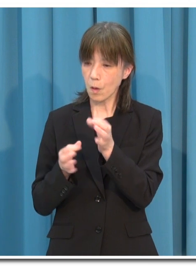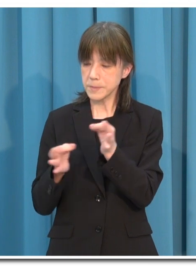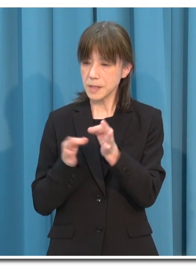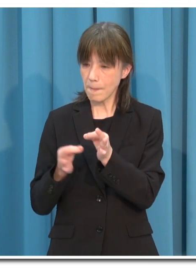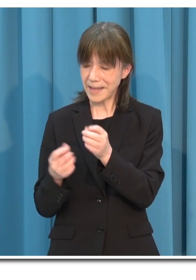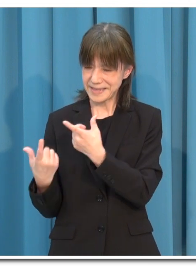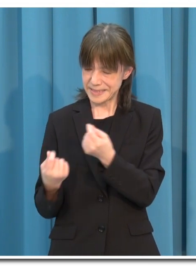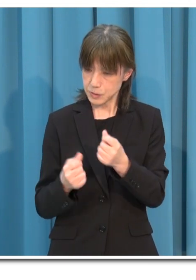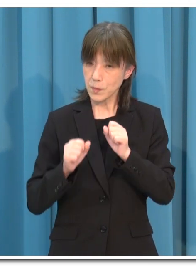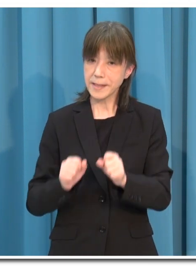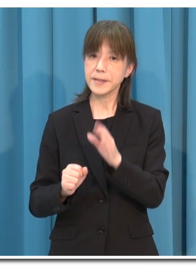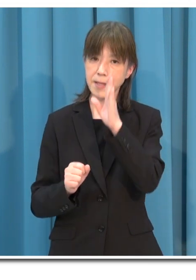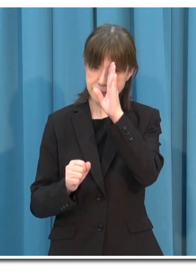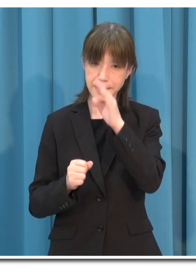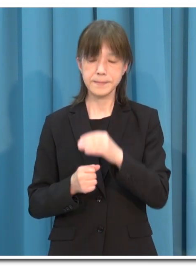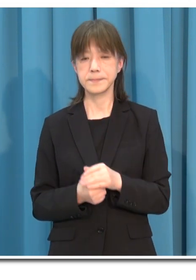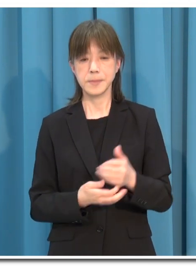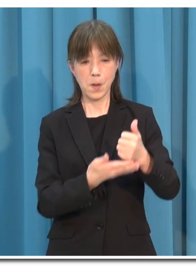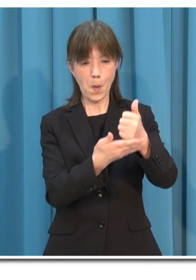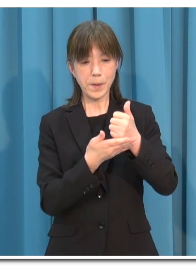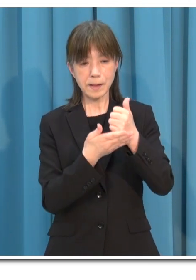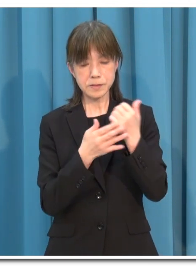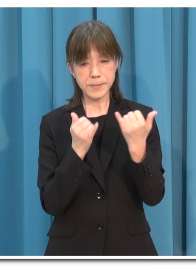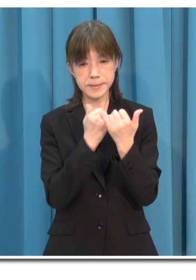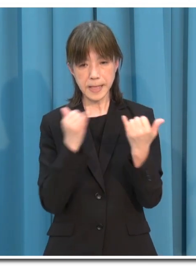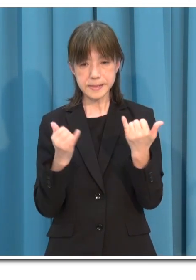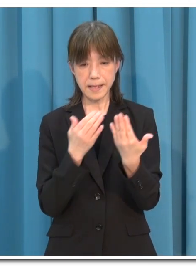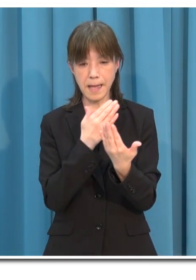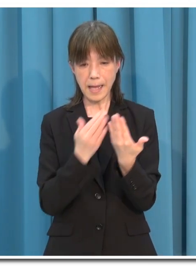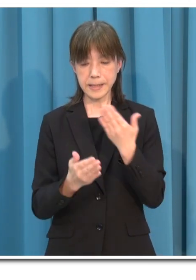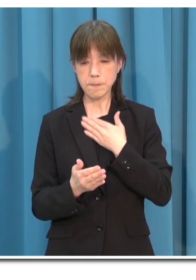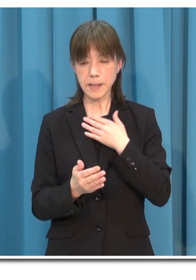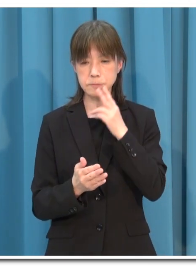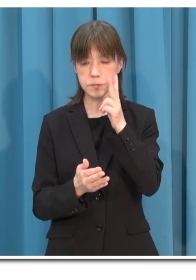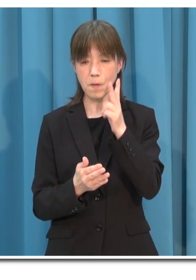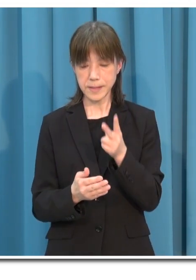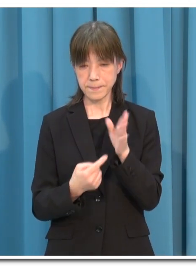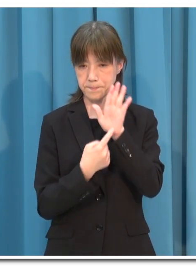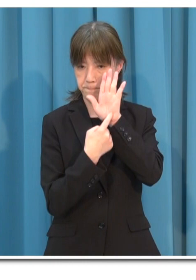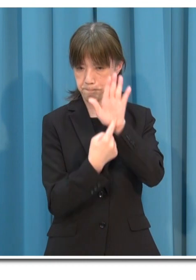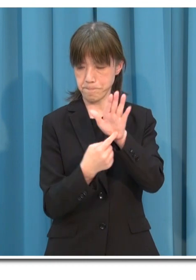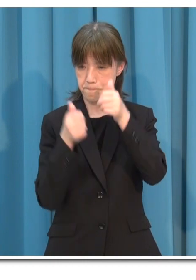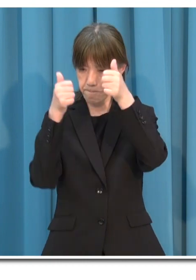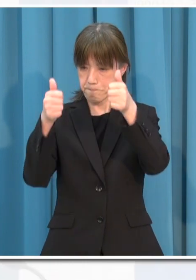また 来店者や来場者にそのことが分かるように表示をしてください